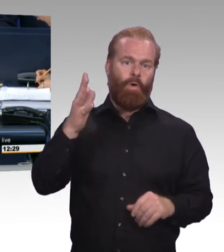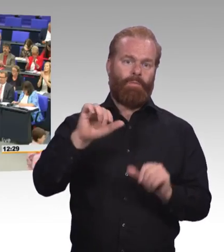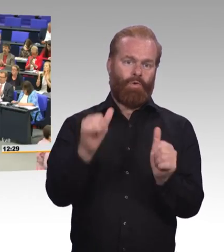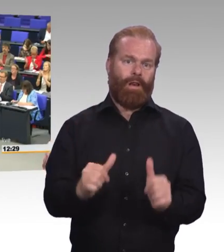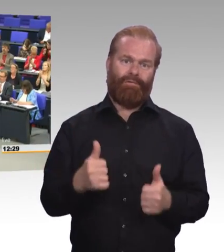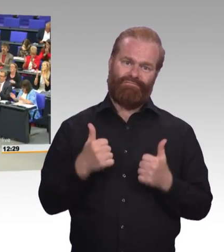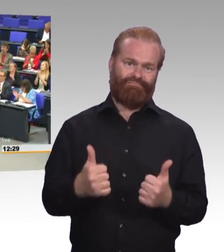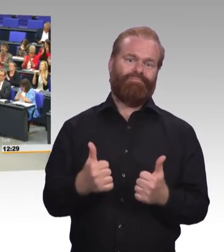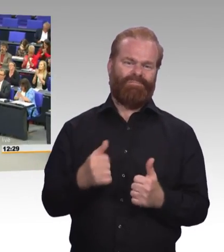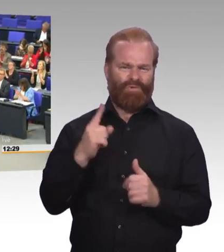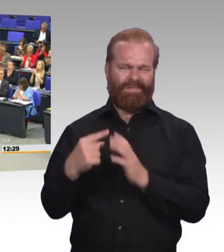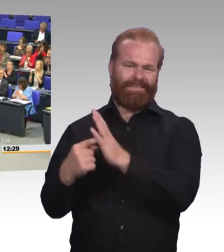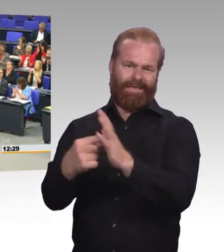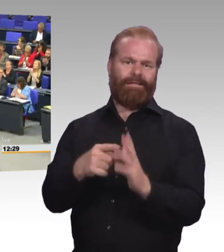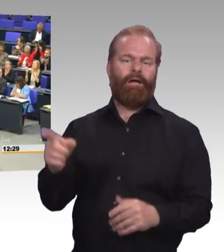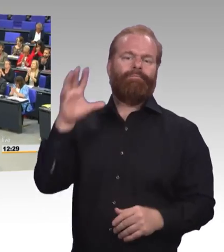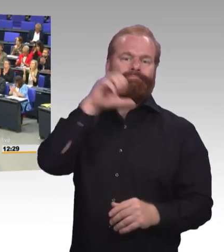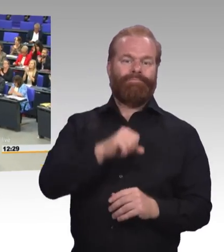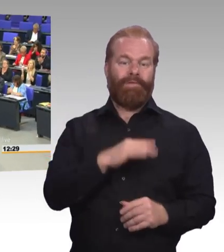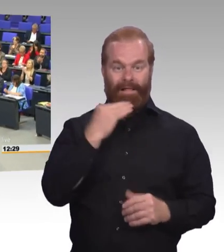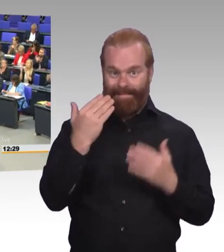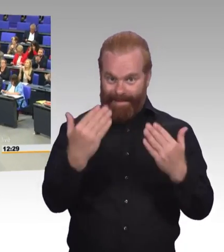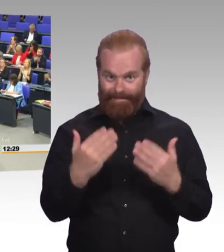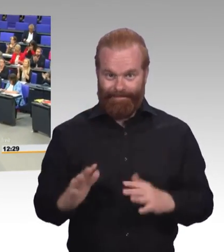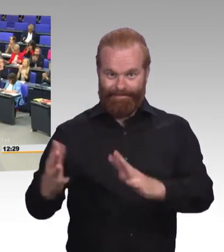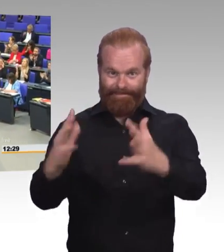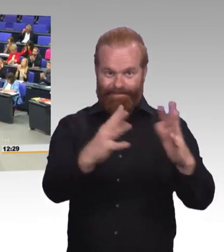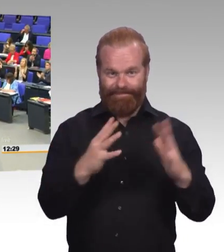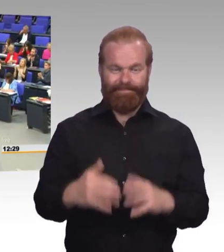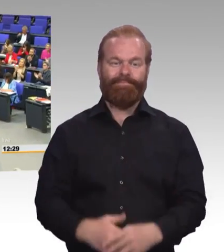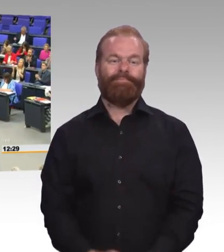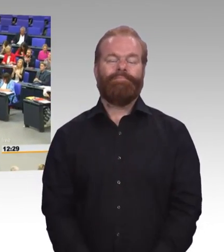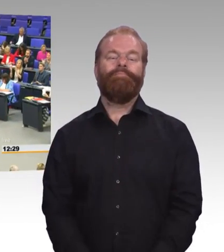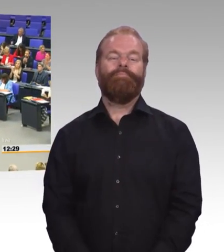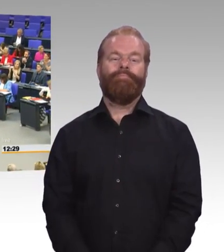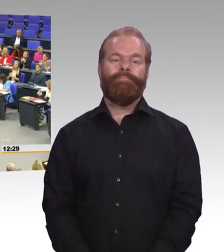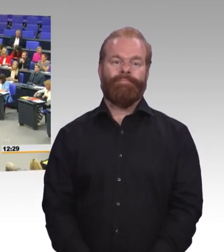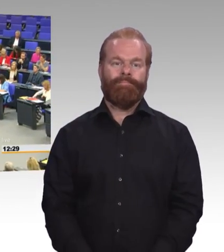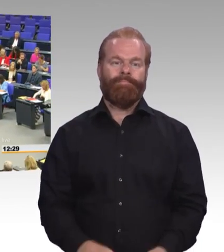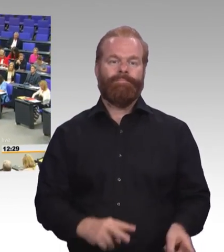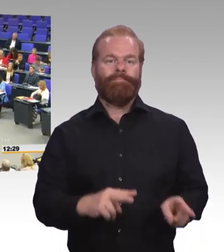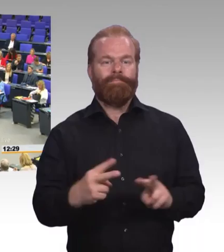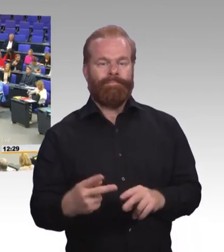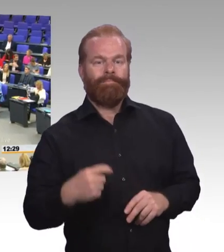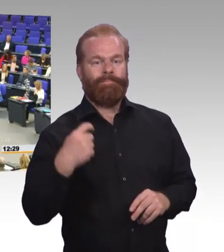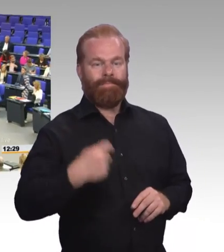SPD-Fraktion! (Beifall) (Rednerwechsel) Herr Präsident! Liebe Kolleginnen und Kollegen! Zum Schluss drei Bemerkungen.